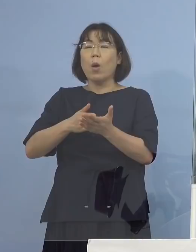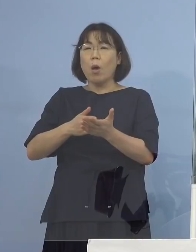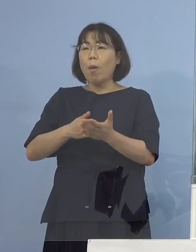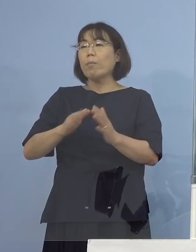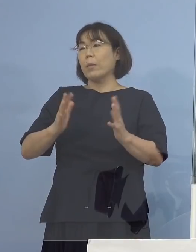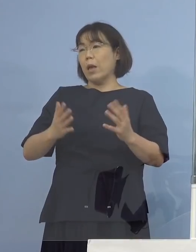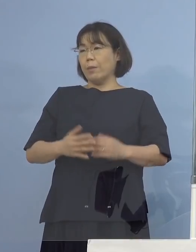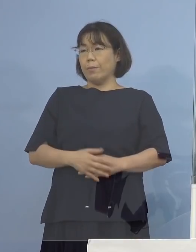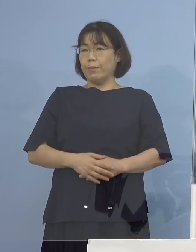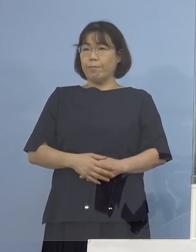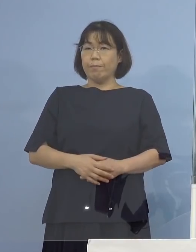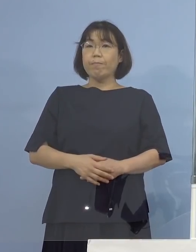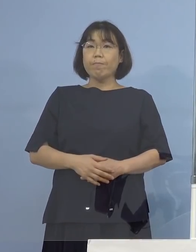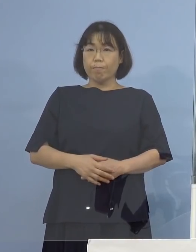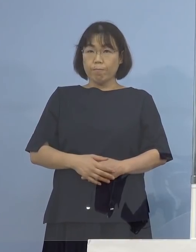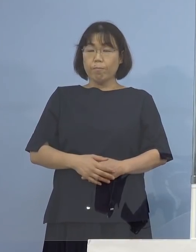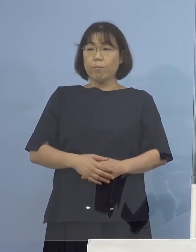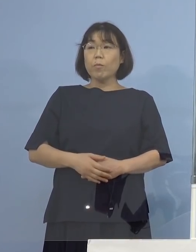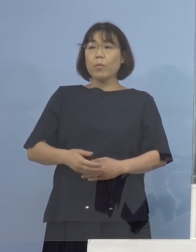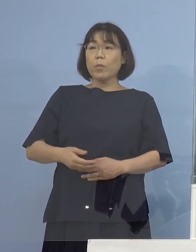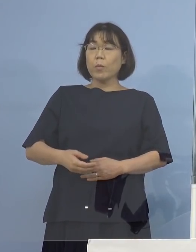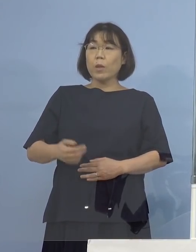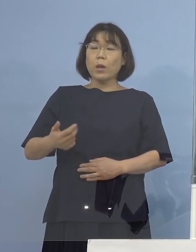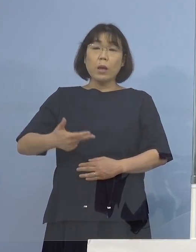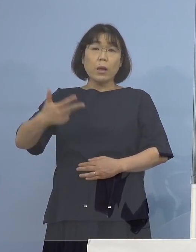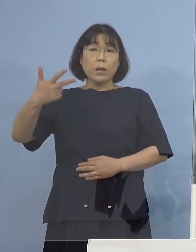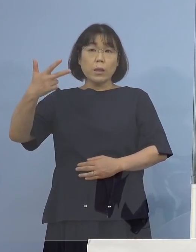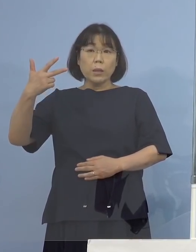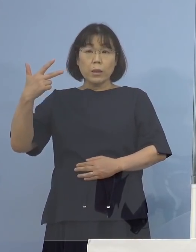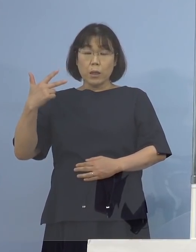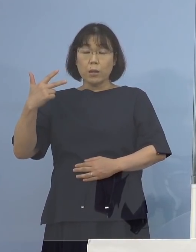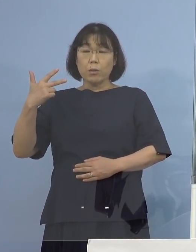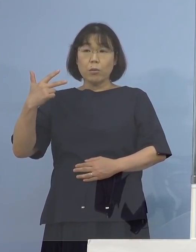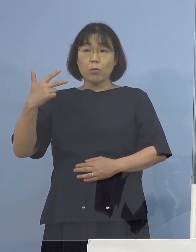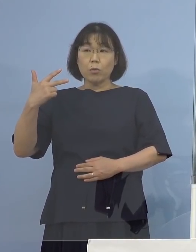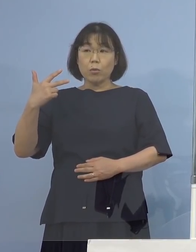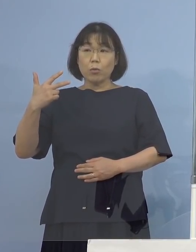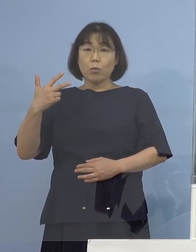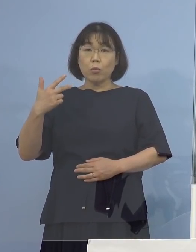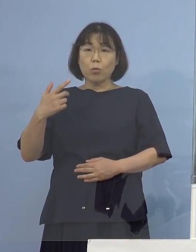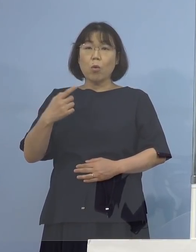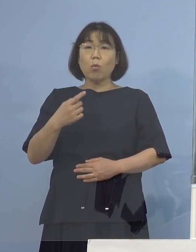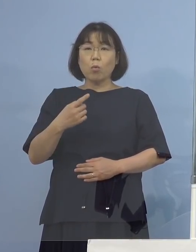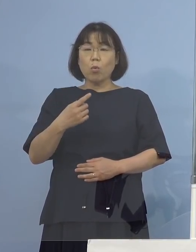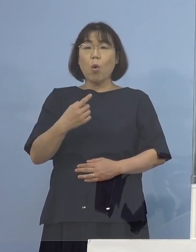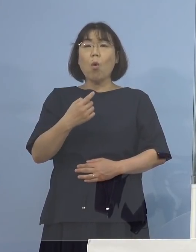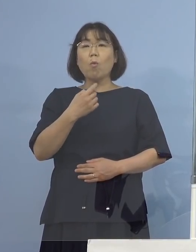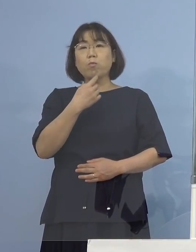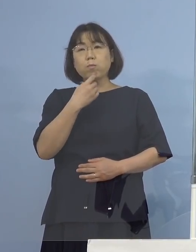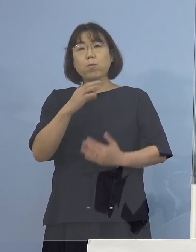（徳島新聞社） もう1点、先週ですね お二人疑い事例が出たという発表があった時に